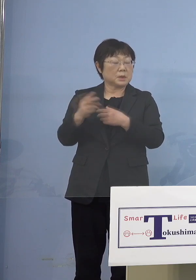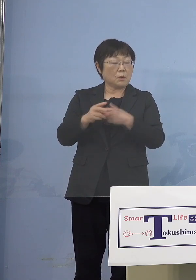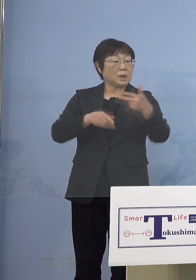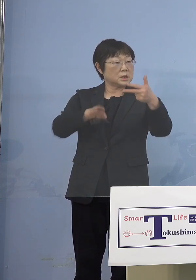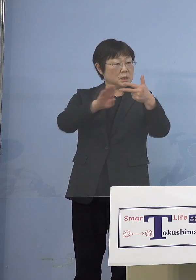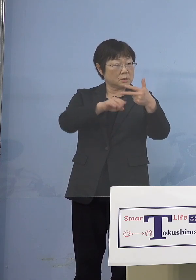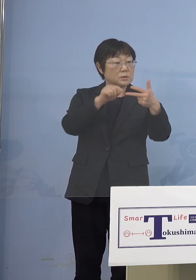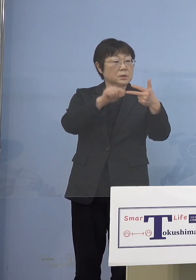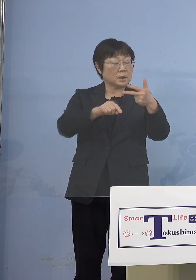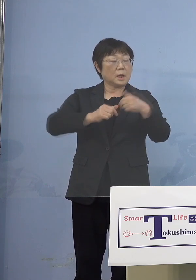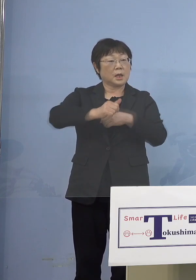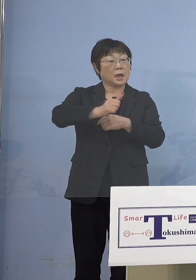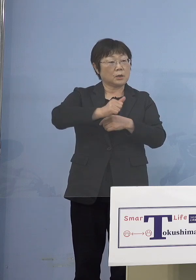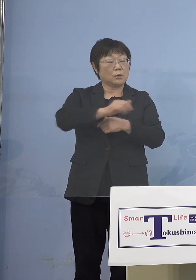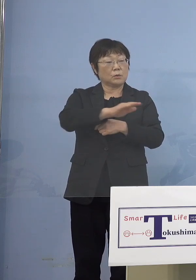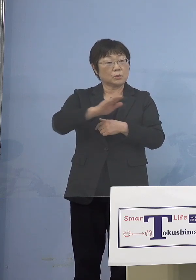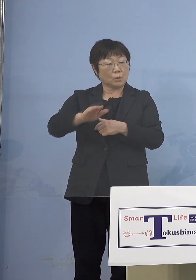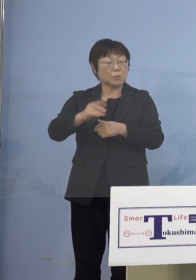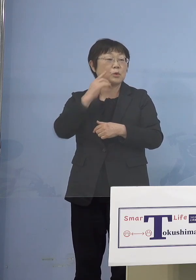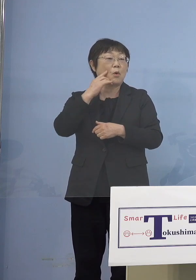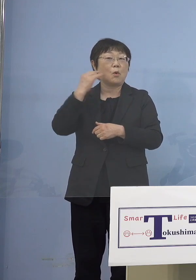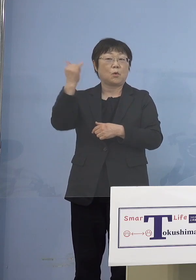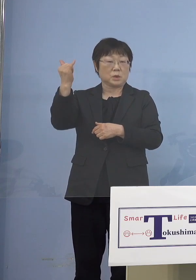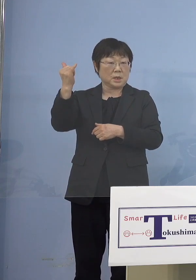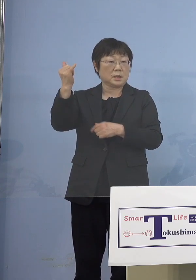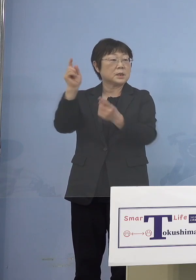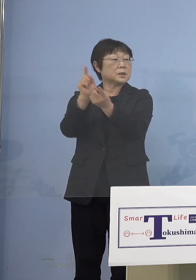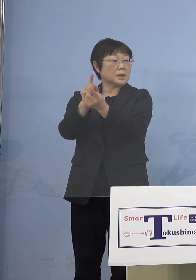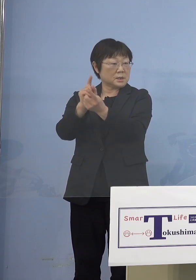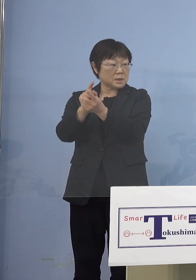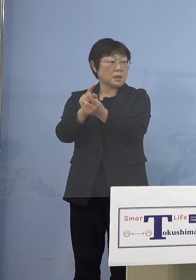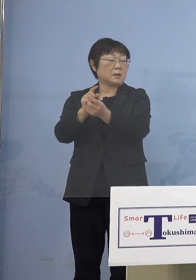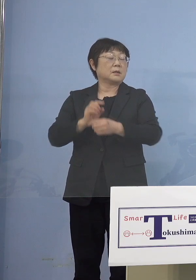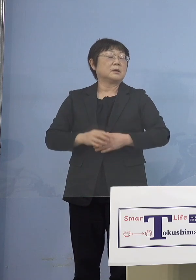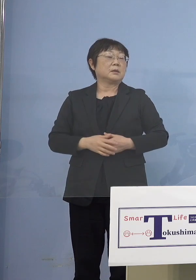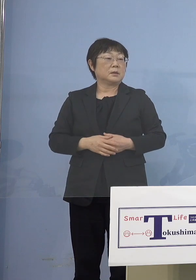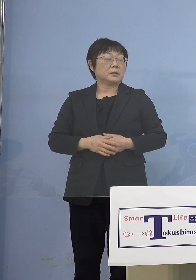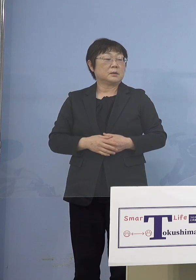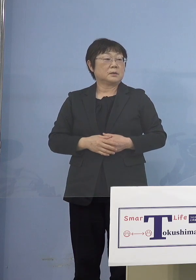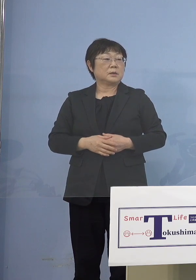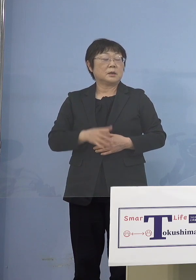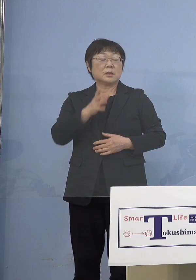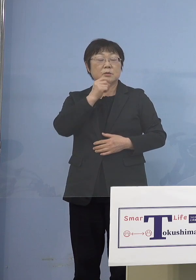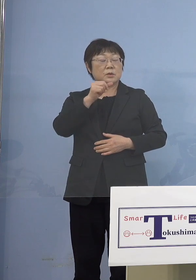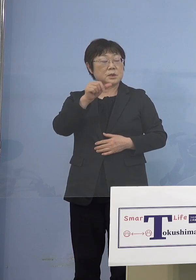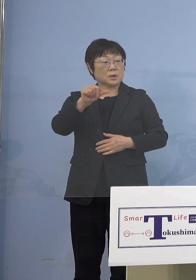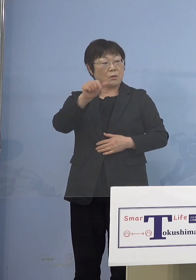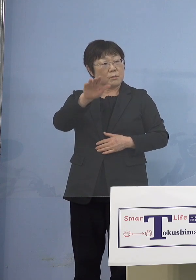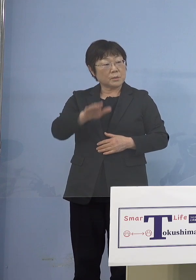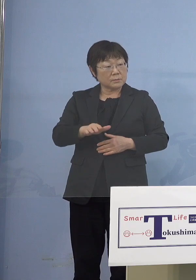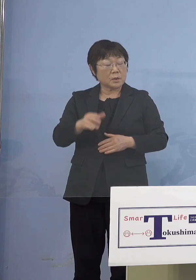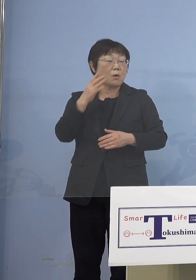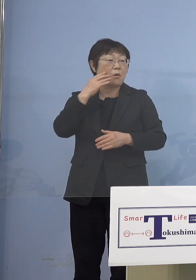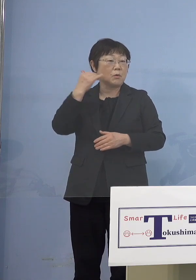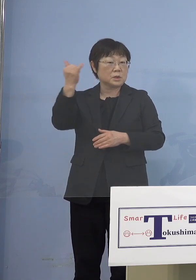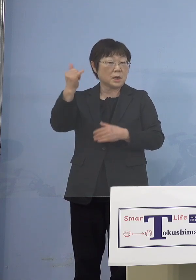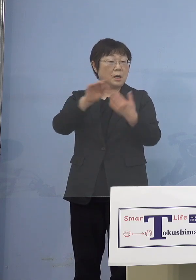行っている人たちの保護者 ここを打つ、つまり 5歳未満の保護者だけ打っていても 他の保護者が打ってなければ